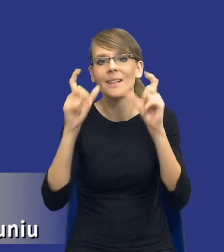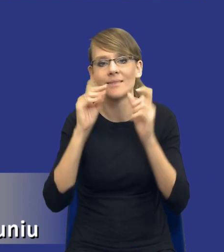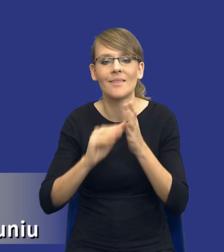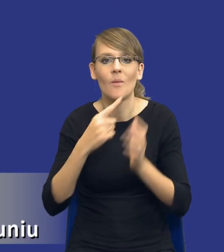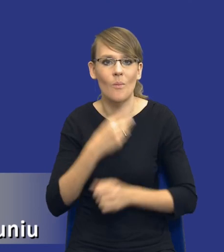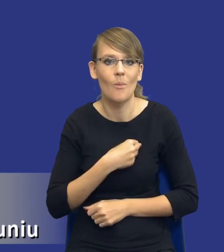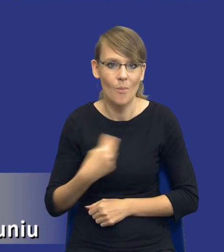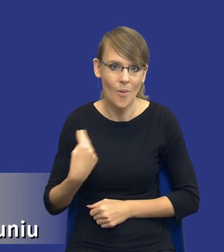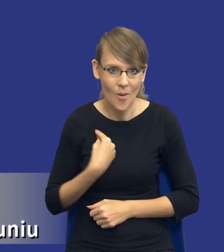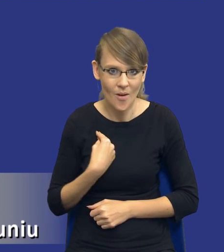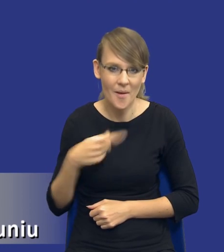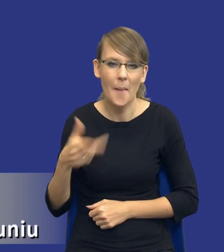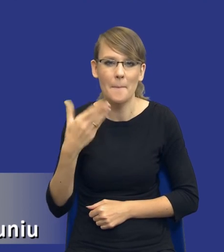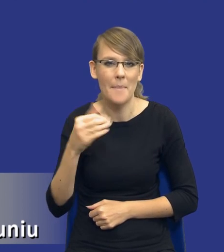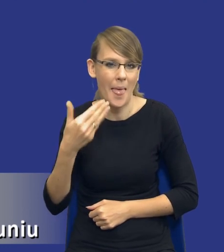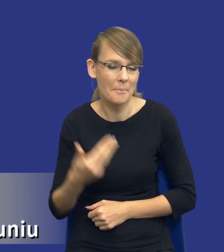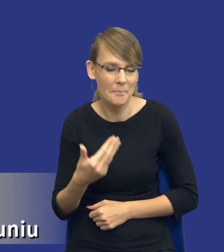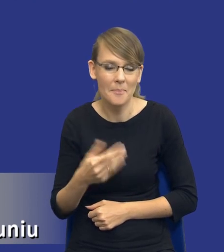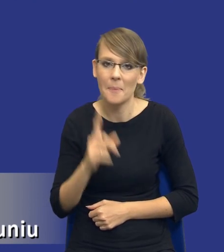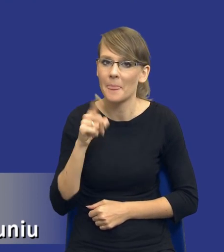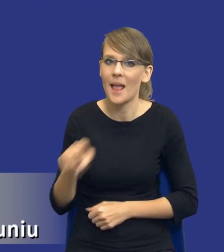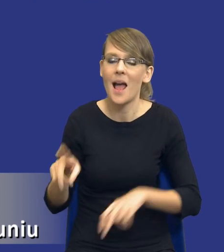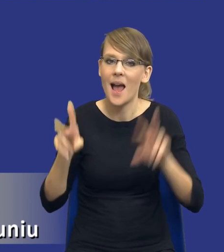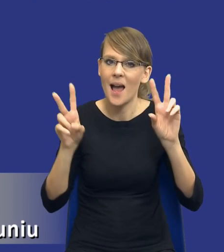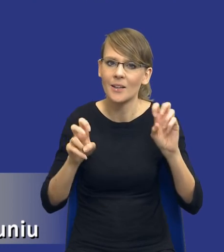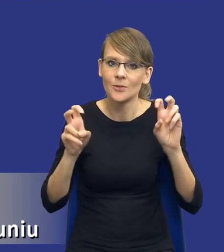mema. Ale jest to hasło, które w zasadzie będzie przyświecać całej mojej